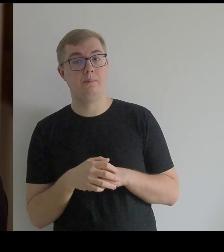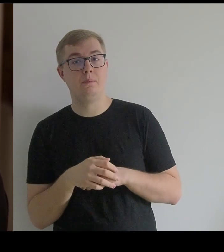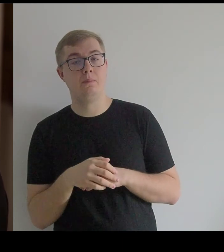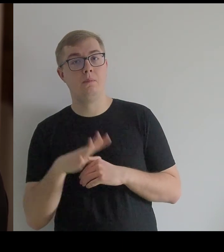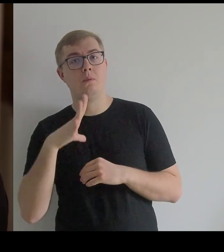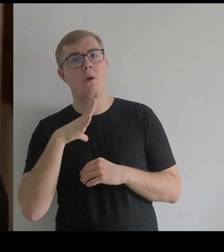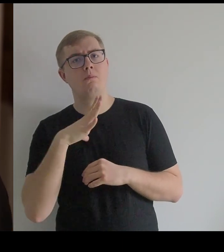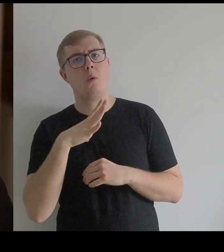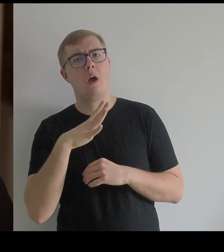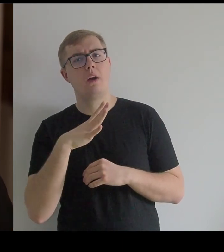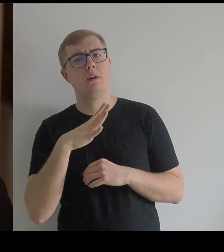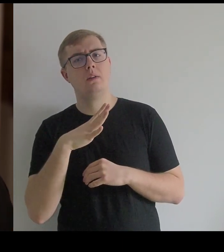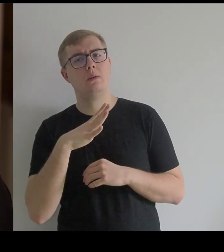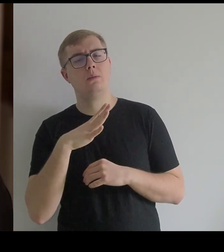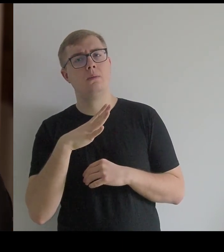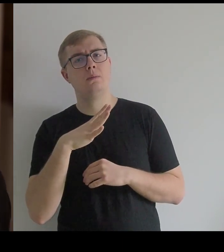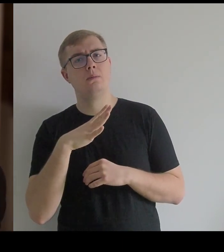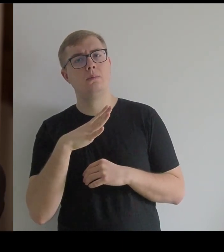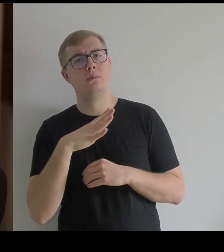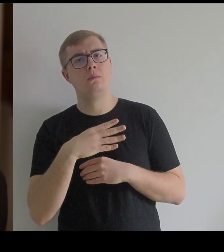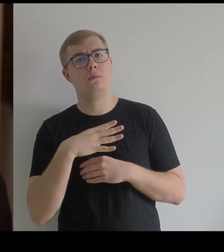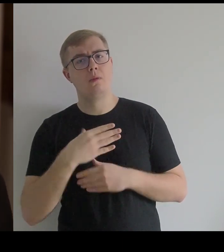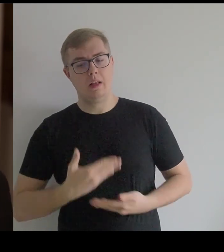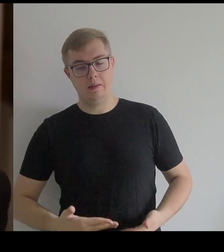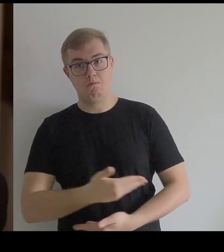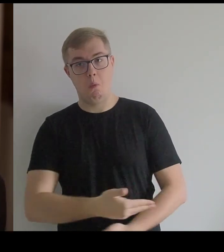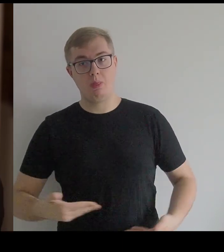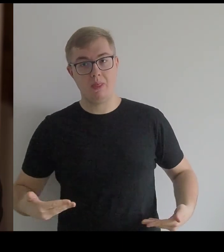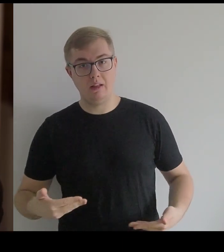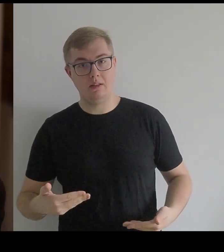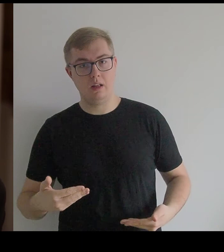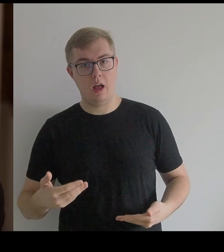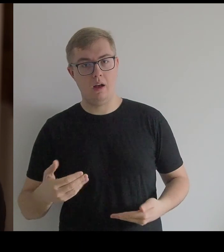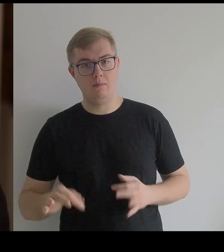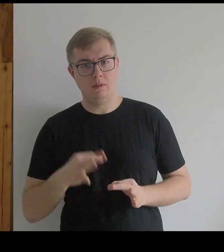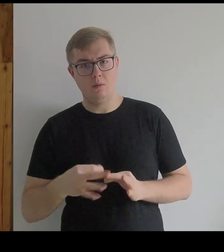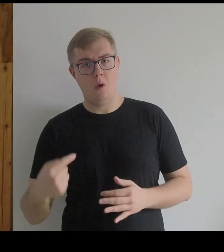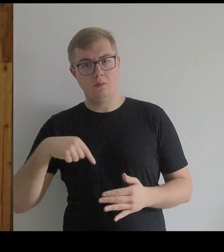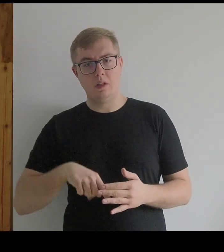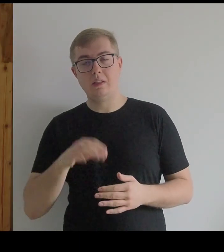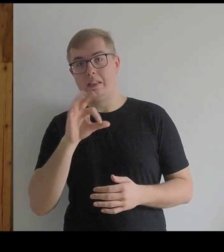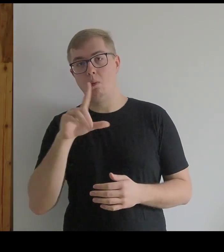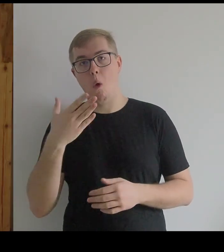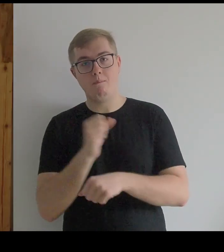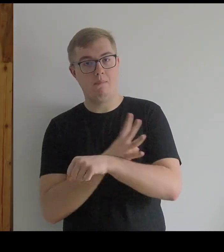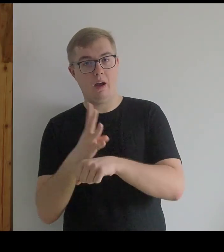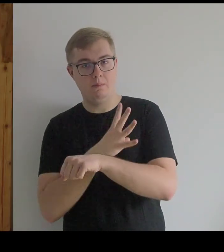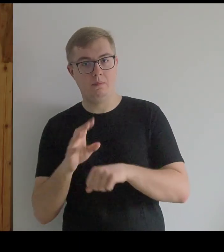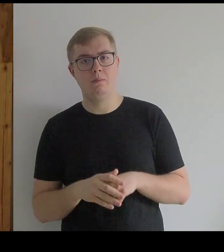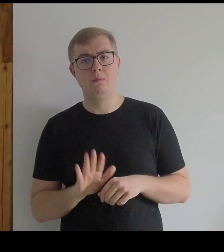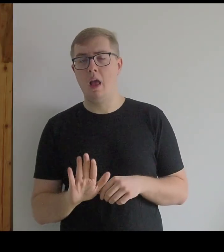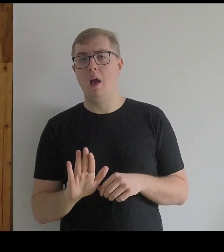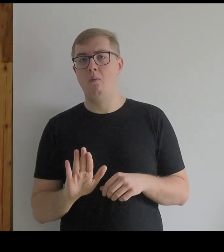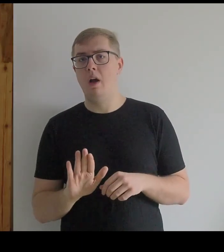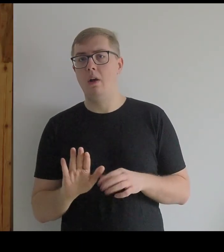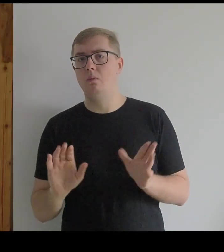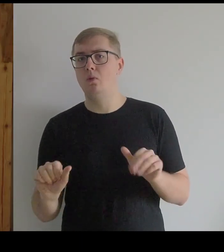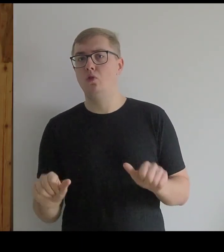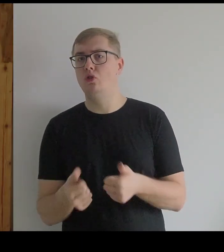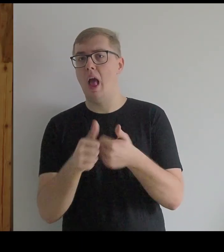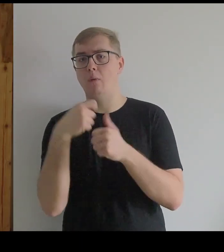To była spódnica z naszytymi okręgami ze słomy, która miała kształt dzwonu.